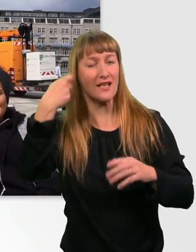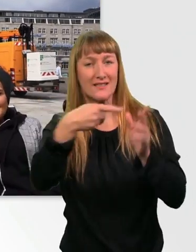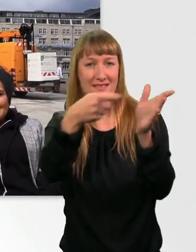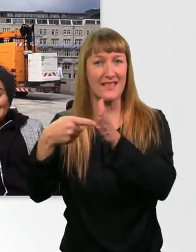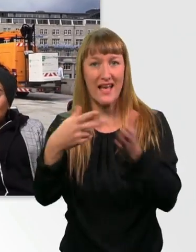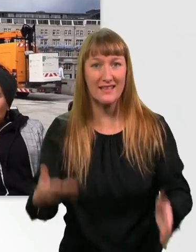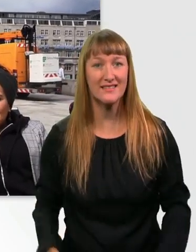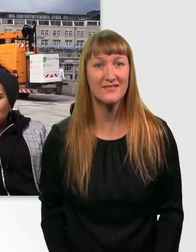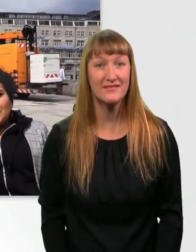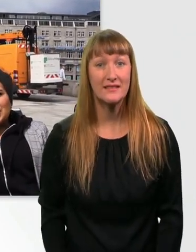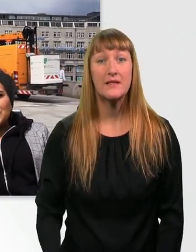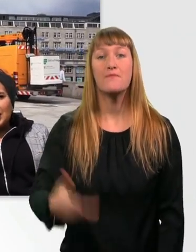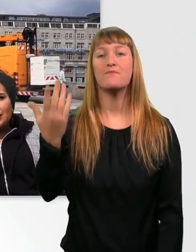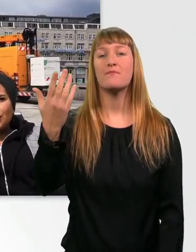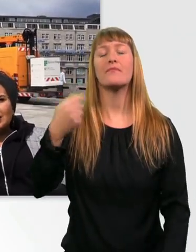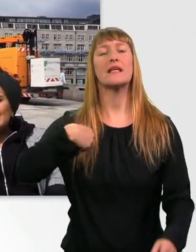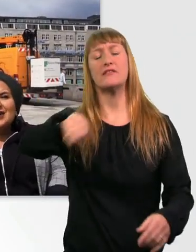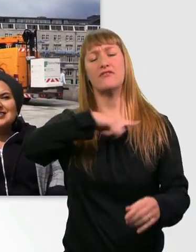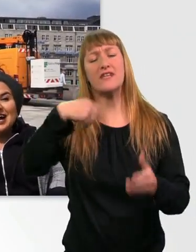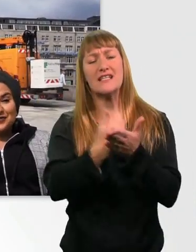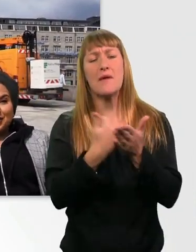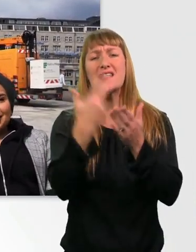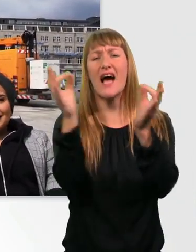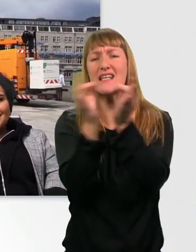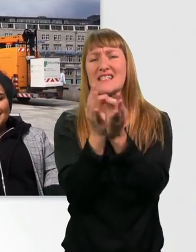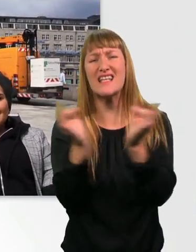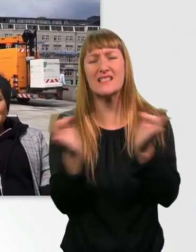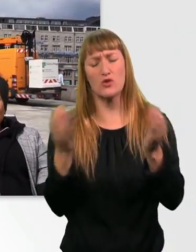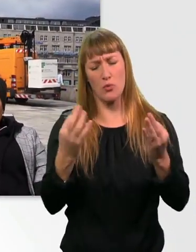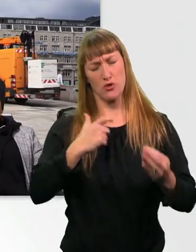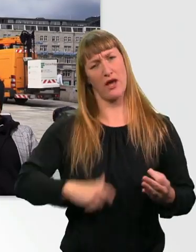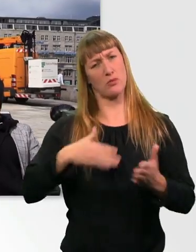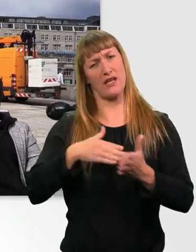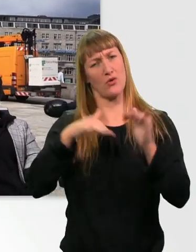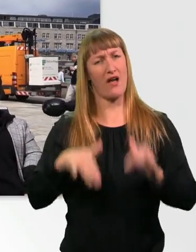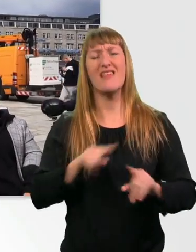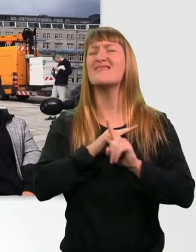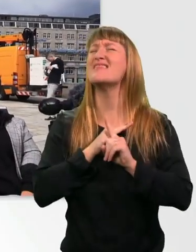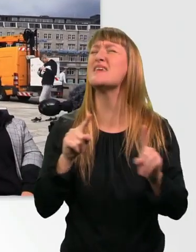die wir und Menschen mit Behinderung niemals sagen würden. Und wenn euch dann noch was einfällt, wenn euch was fehlt oder ihr sagt,